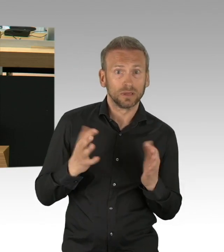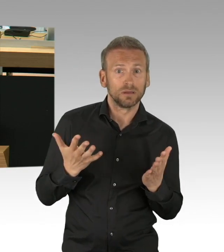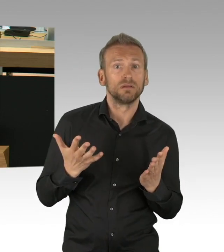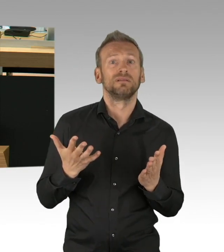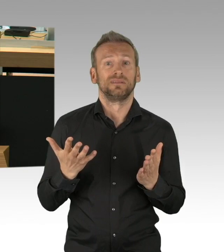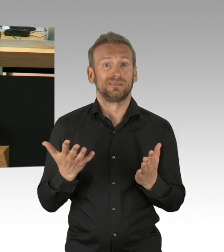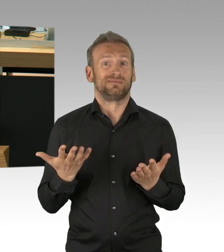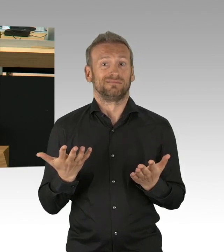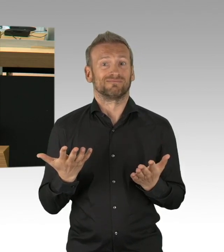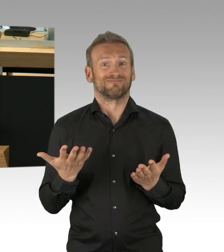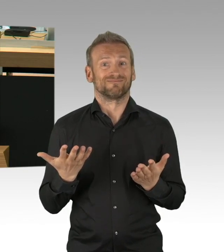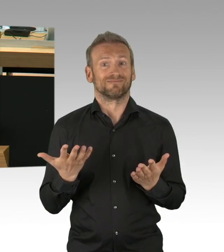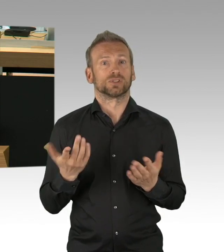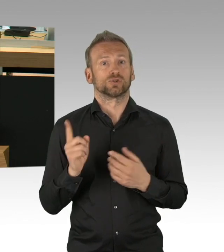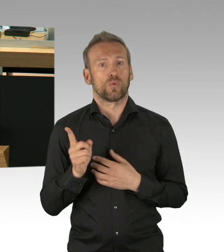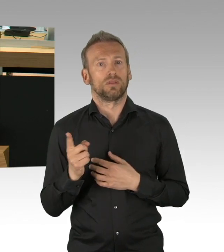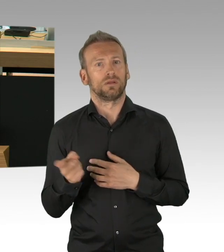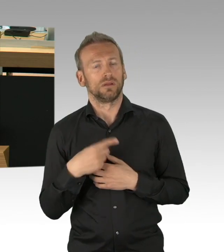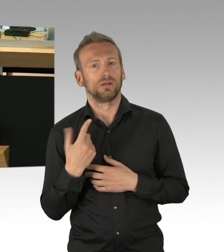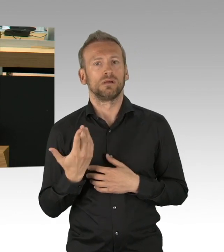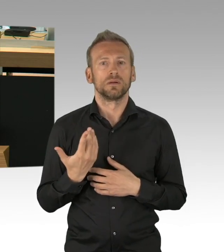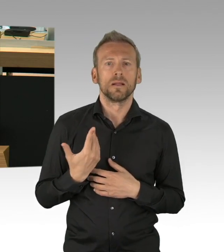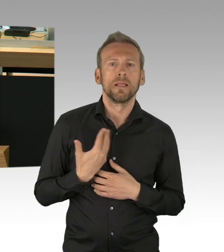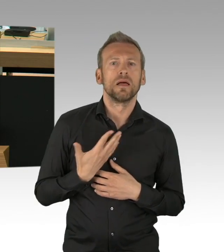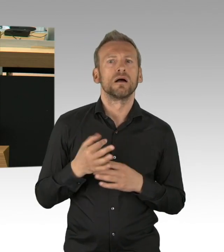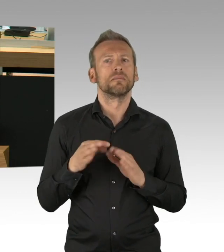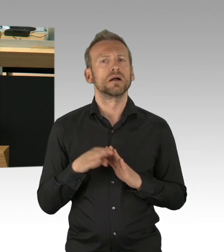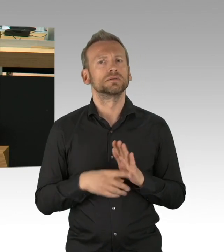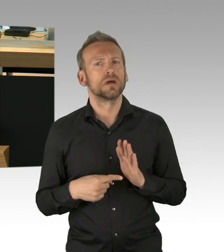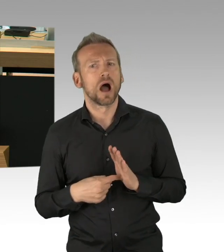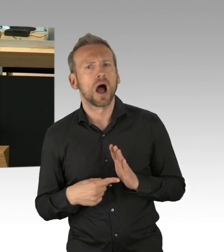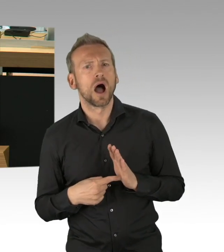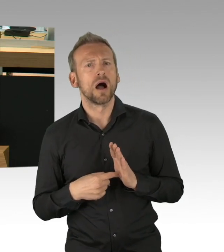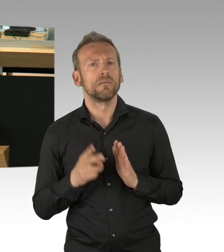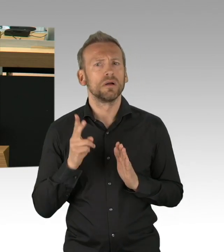mit einem – halten Sie den Mund – Blankoscheck zugestimmt, sondern mit dem Vorbehalt der jeweils kurzfristigen Prüfung